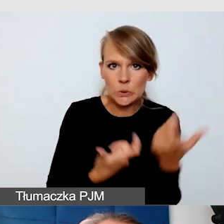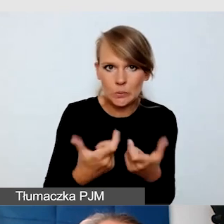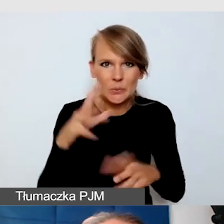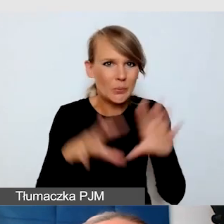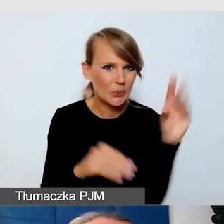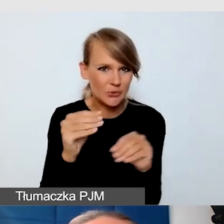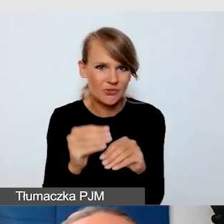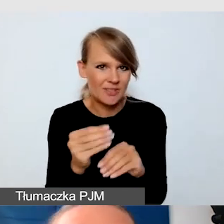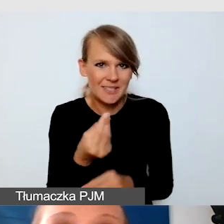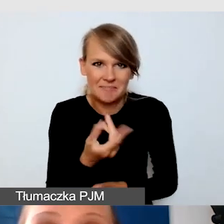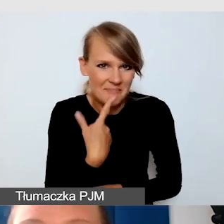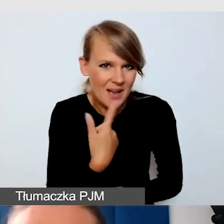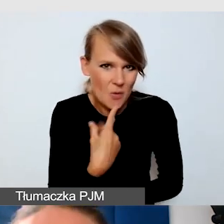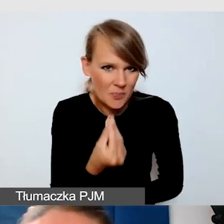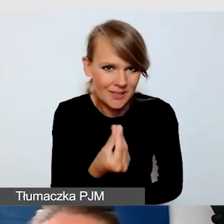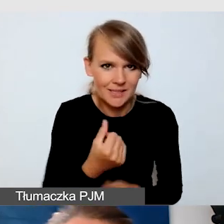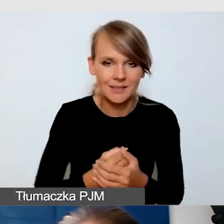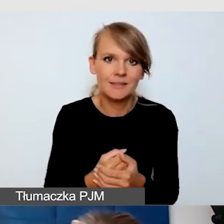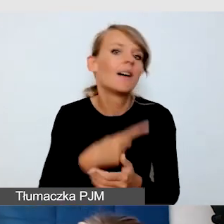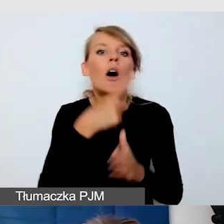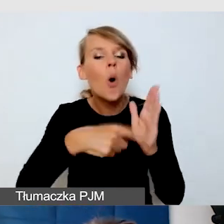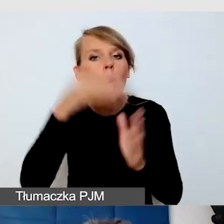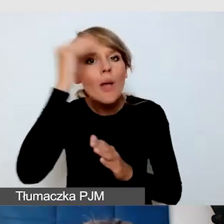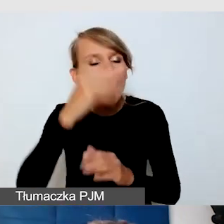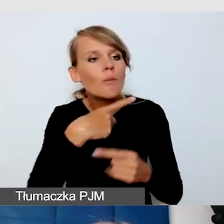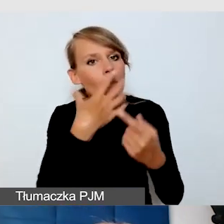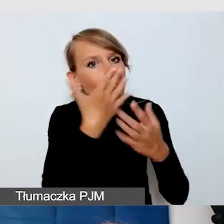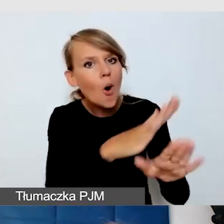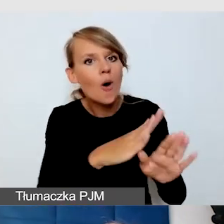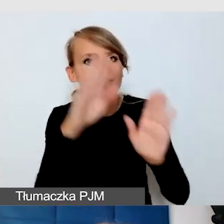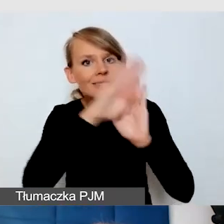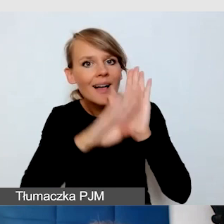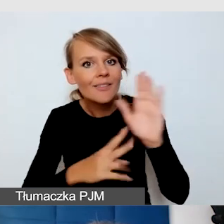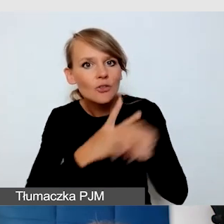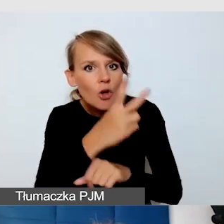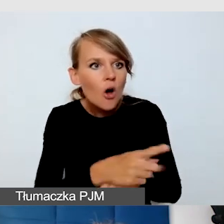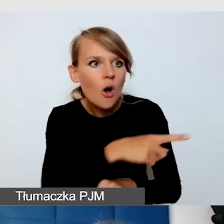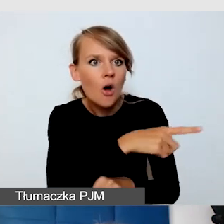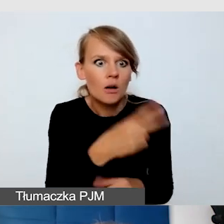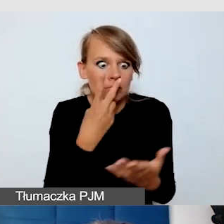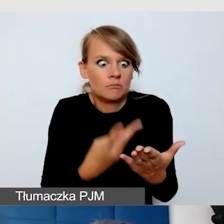jak pokazywaliśmy kołom naukowym te wszystkie standardy dostępności, to były albo przerażone, albo podpisywały wszystko,